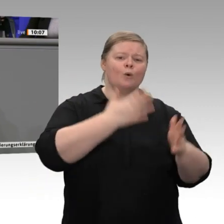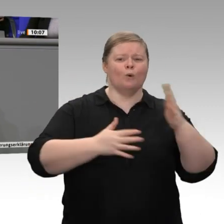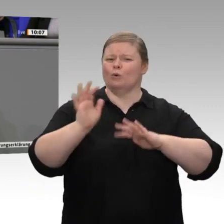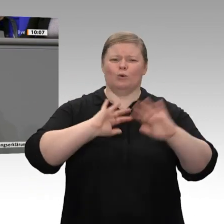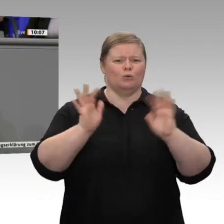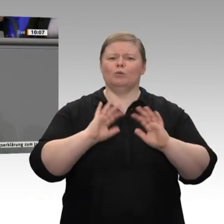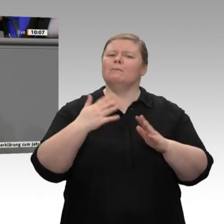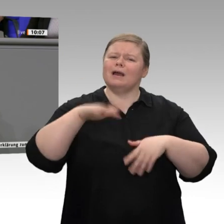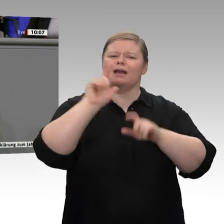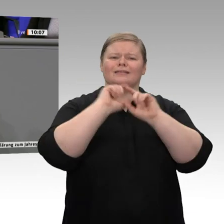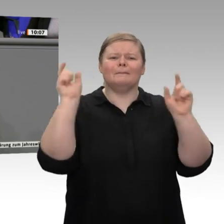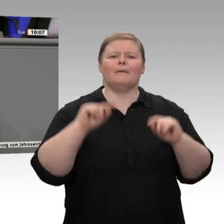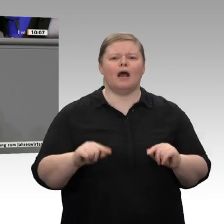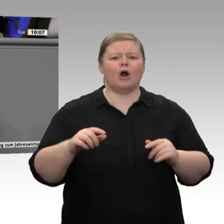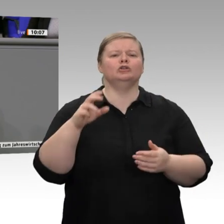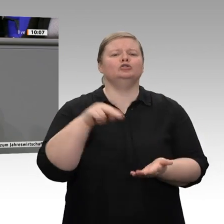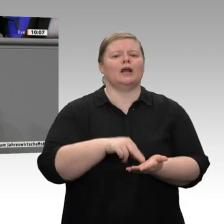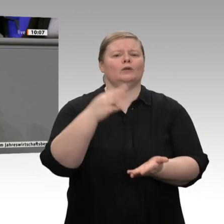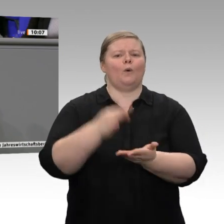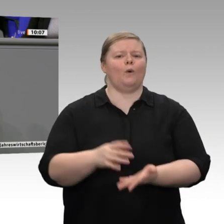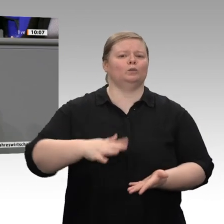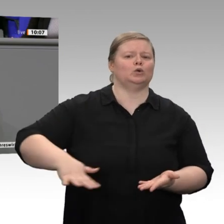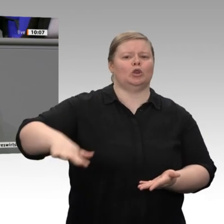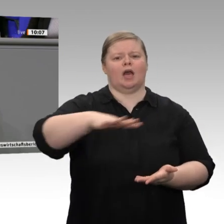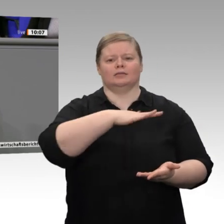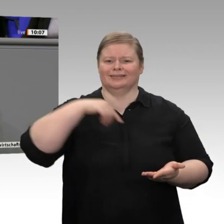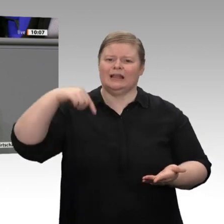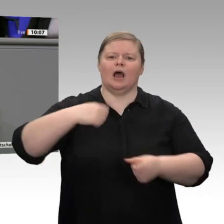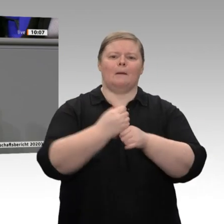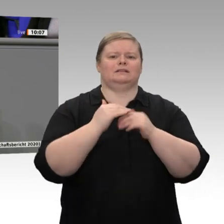in Deutschland gesichert werden können. Die IG Metall möchte einen Tarifvertrag